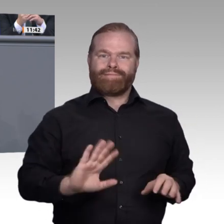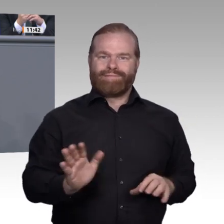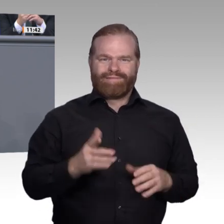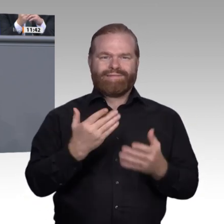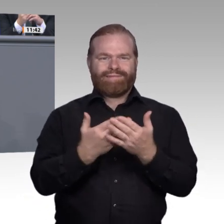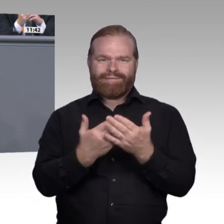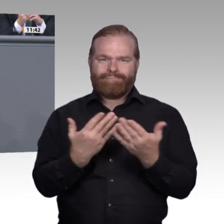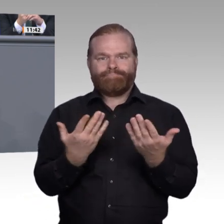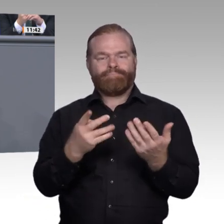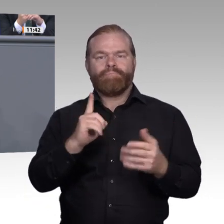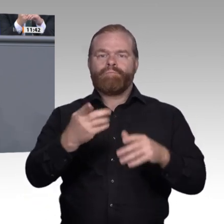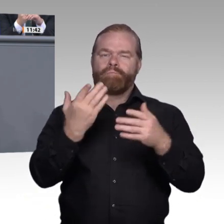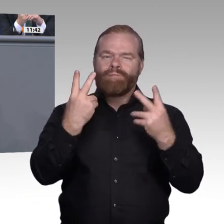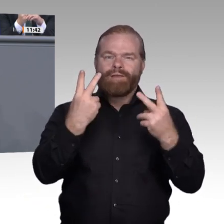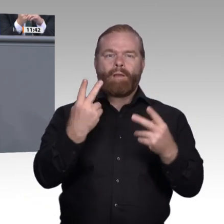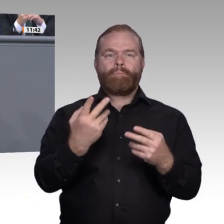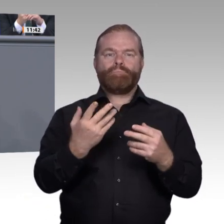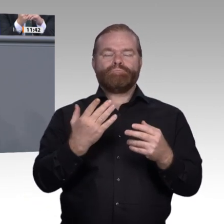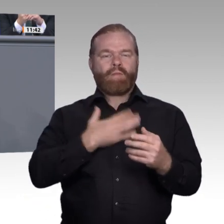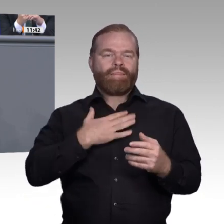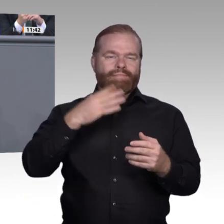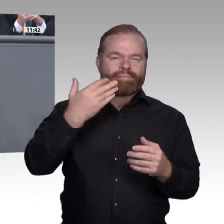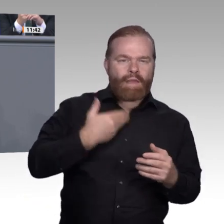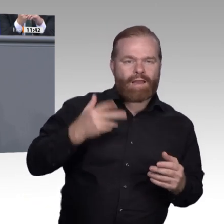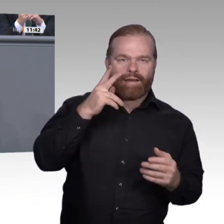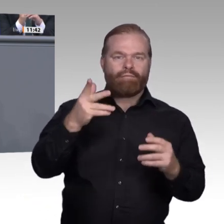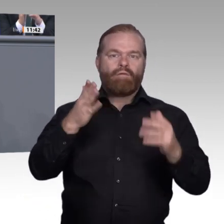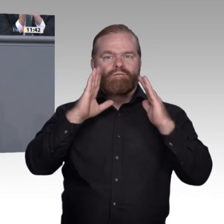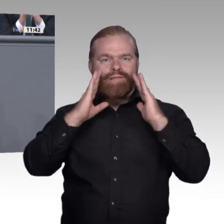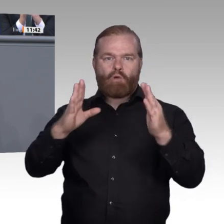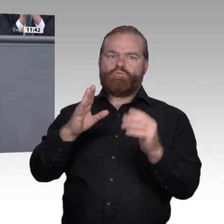wir den jungen Menschen aber auch früh vermitteln, dass sie die Kraft, alle Möglichkeiten,